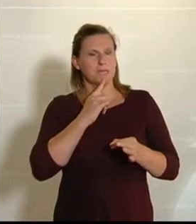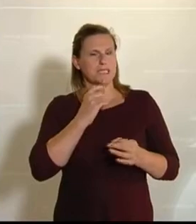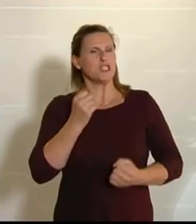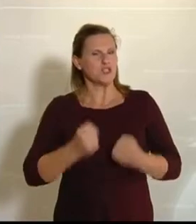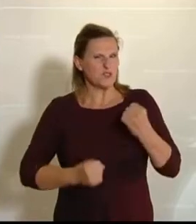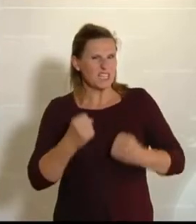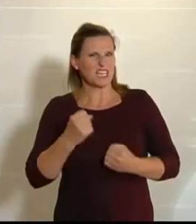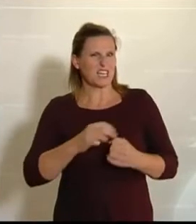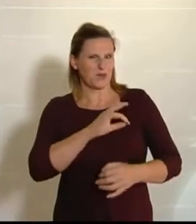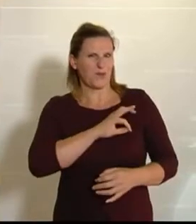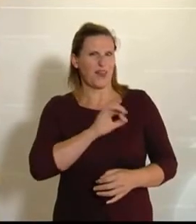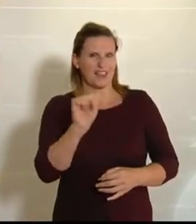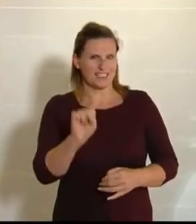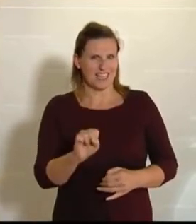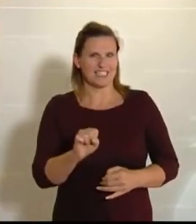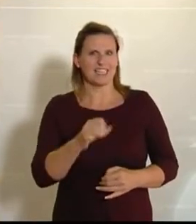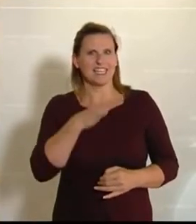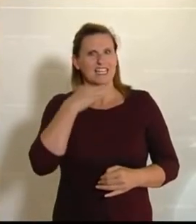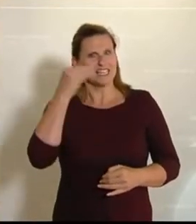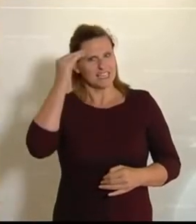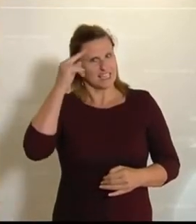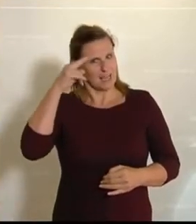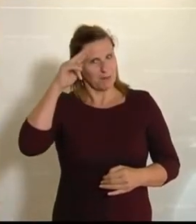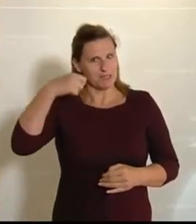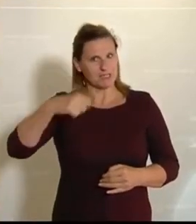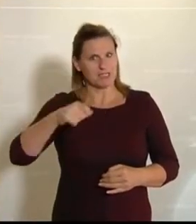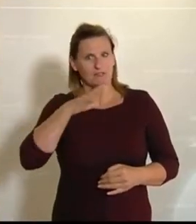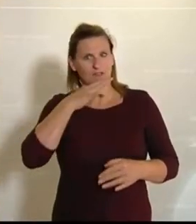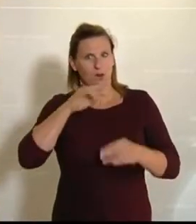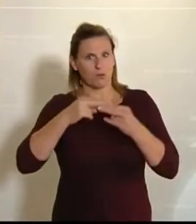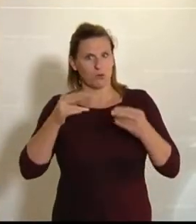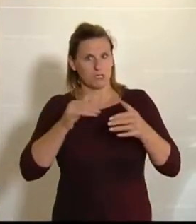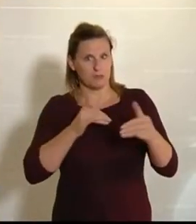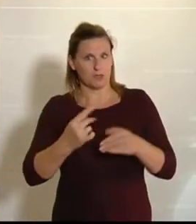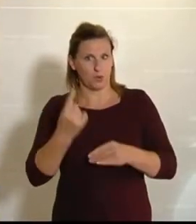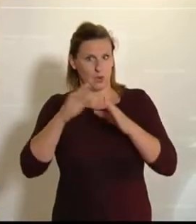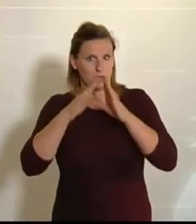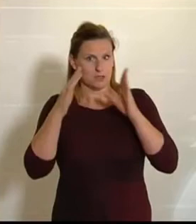Sehr geehrter Herr Präsident! Frau Bundesminister! Hohes Haus! Werte Kolleginnen und Kollegen!